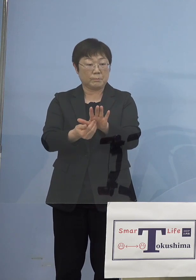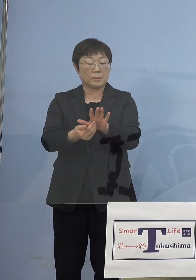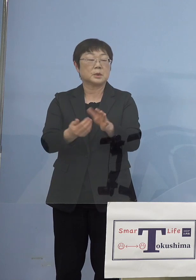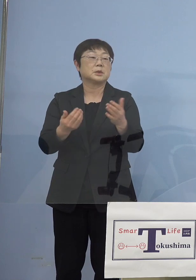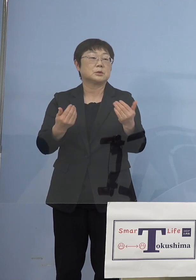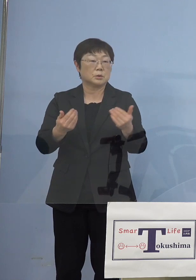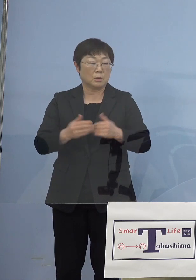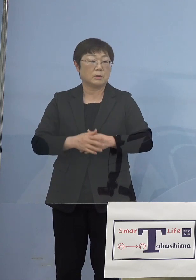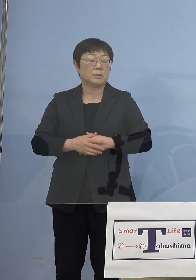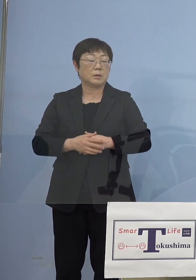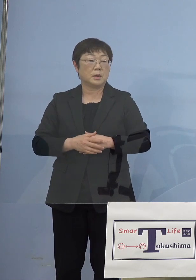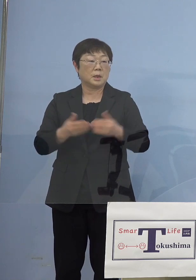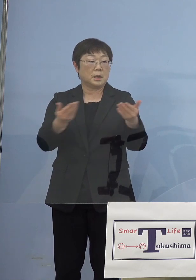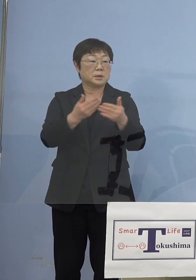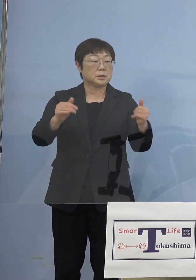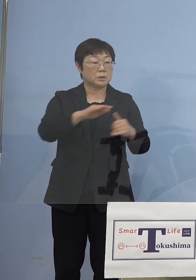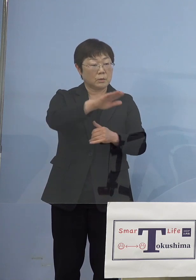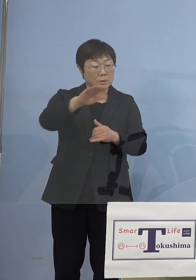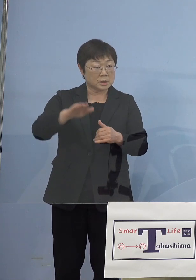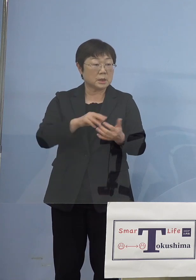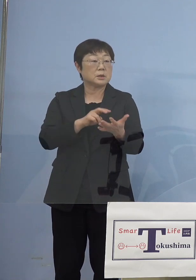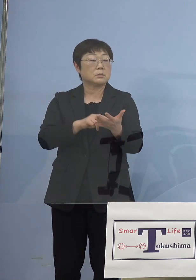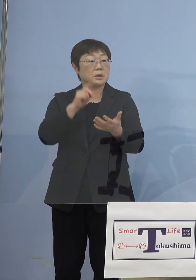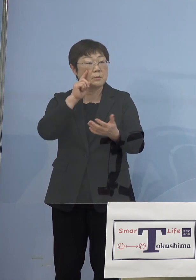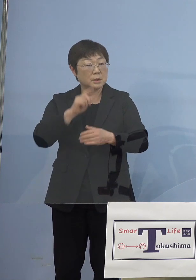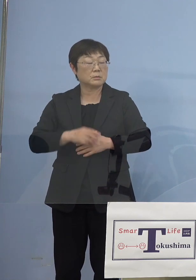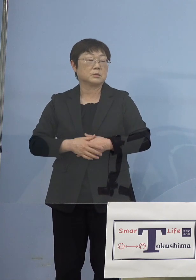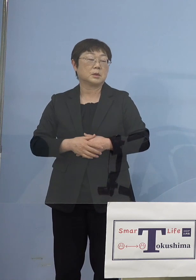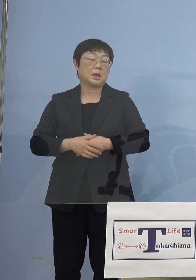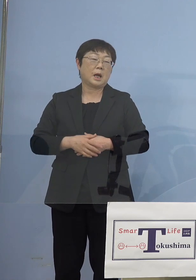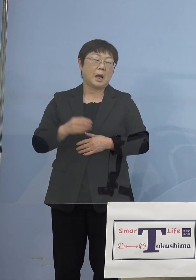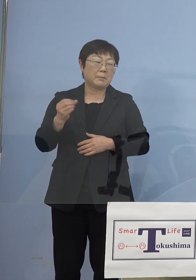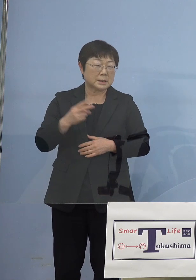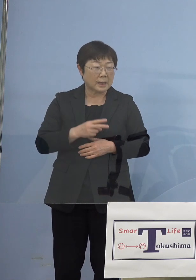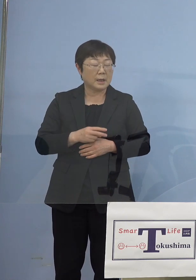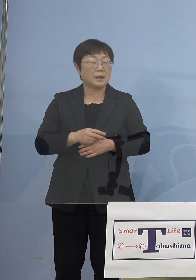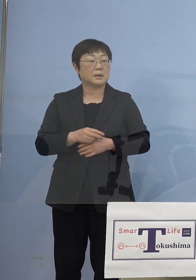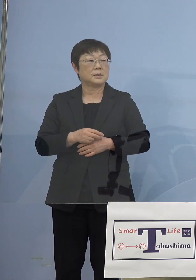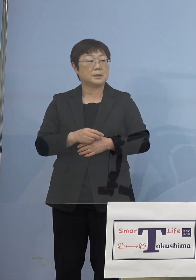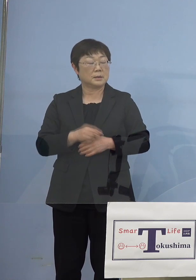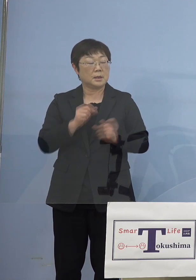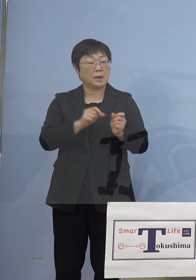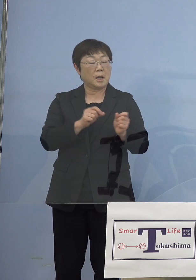確かに事業者の皆さん方にとってみると またか、再々延長